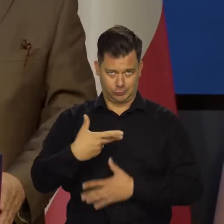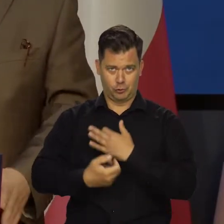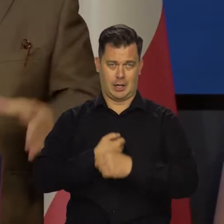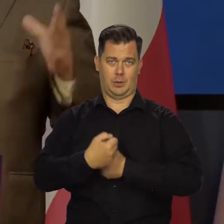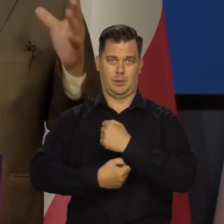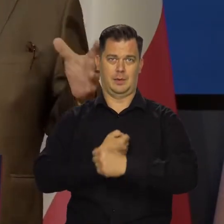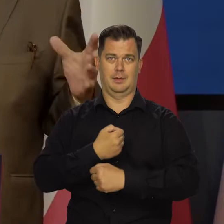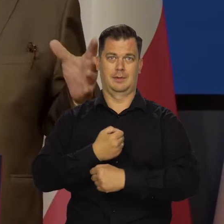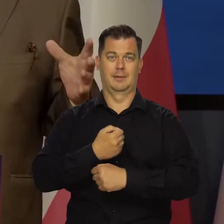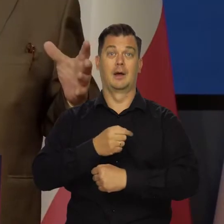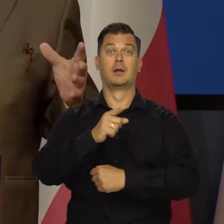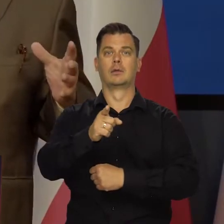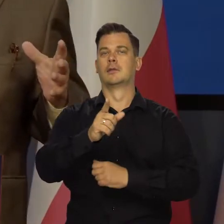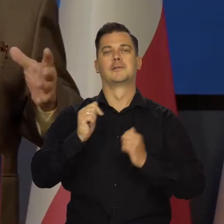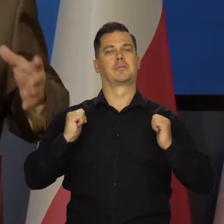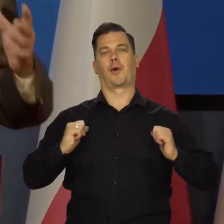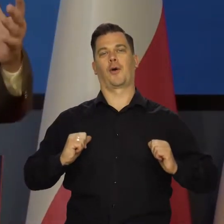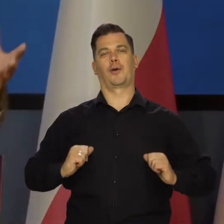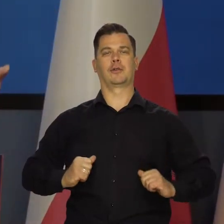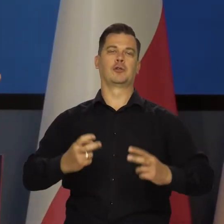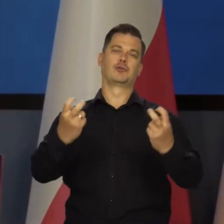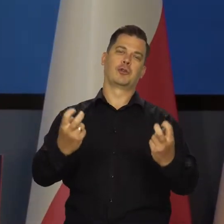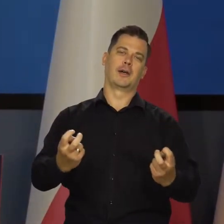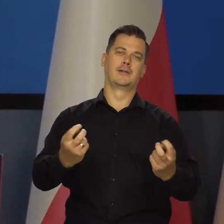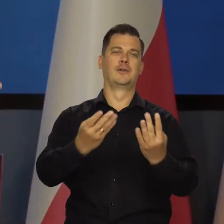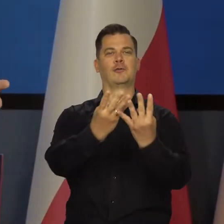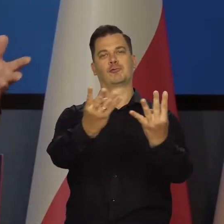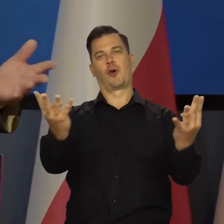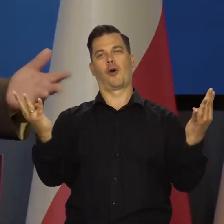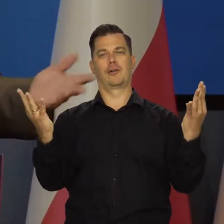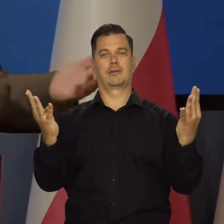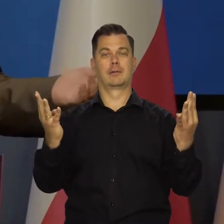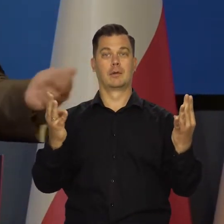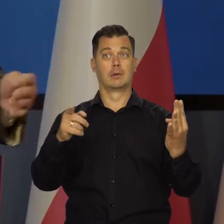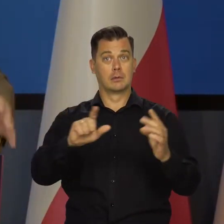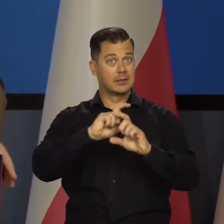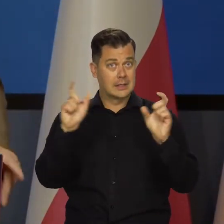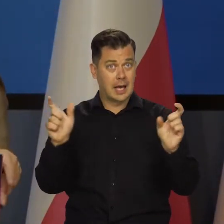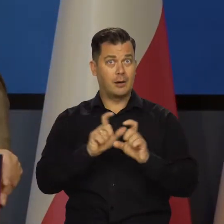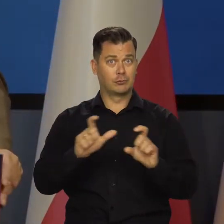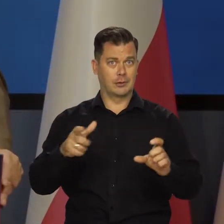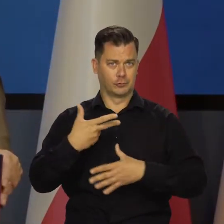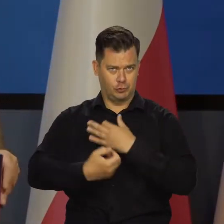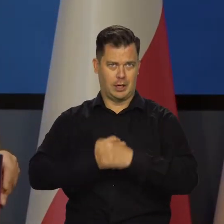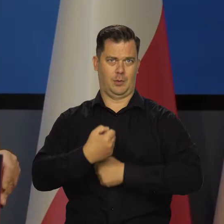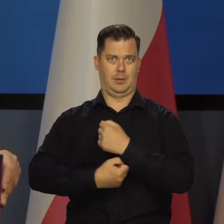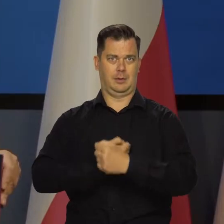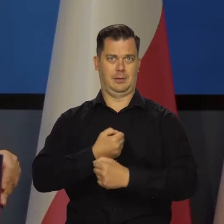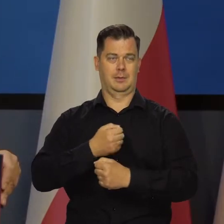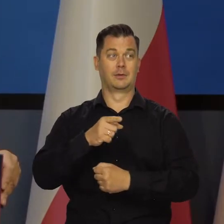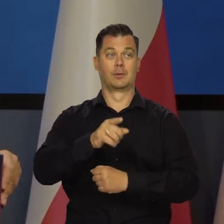one cały czas działają. Państwo sobie spokojnie tu siedzicie i stoicie. Ja też spokojnie stoję, a to cały czas działa.